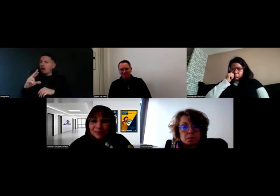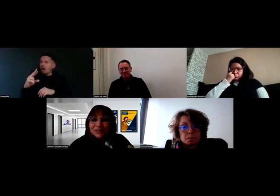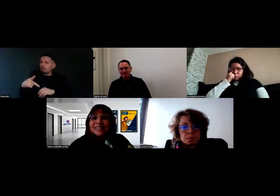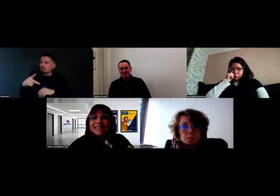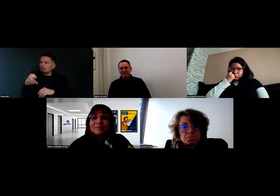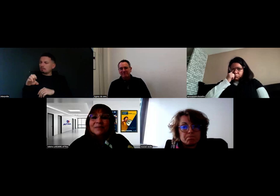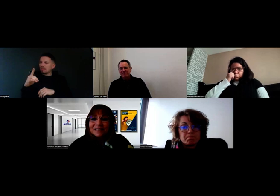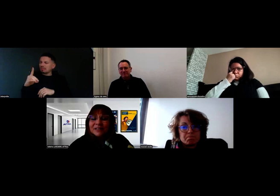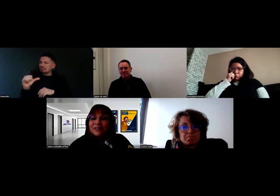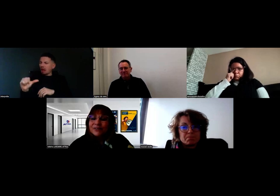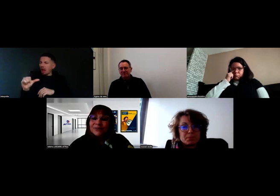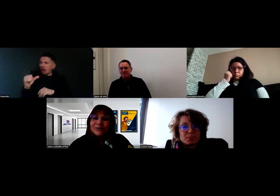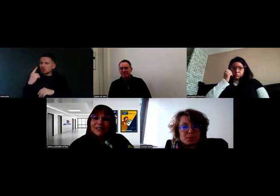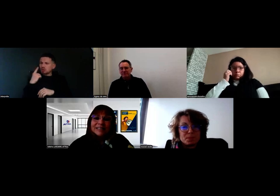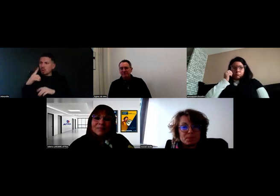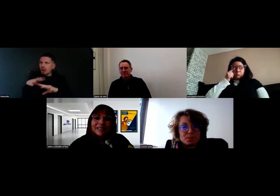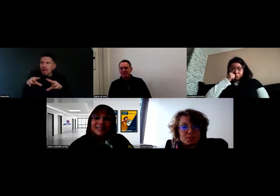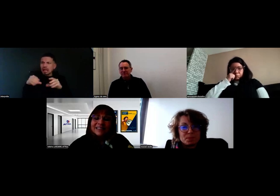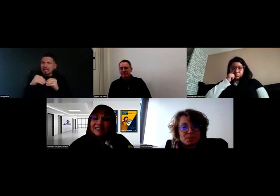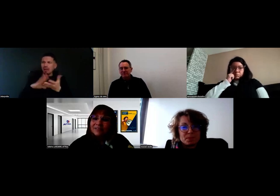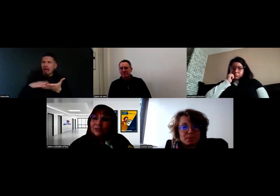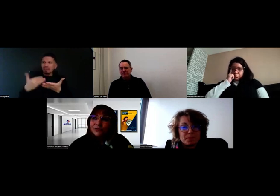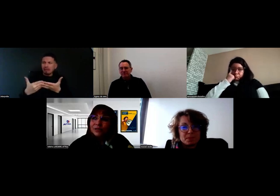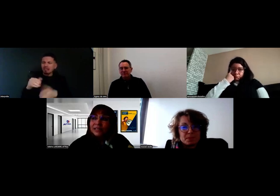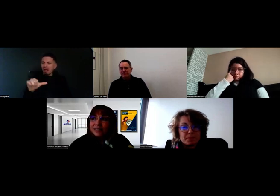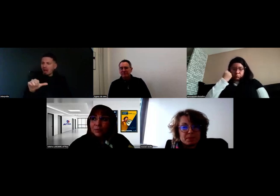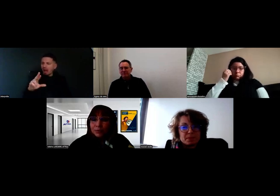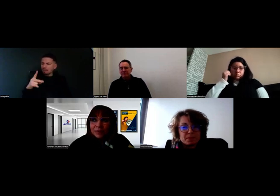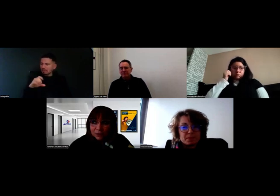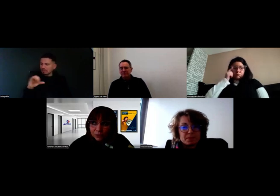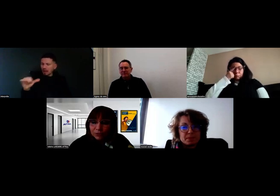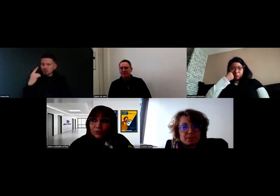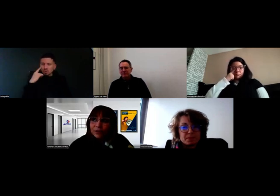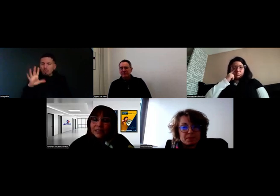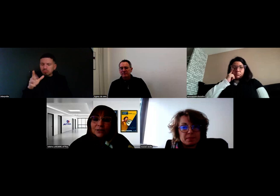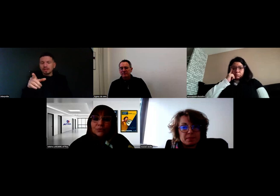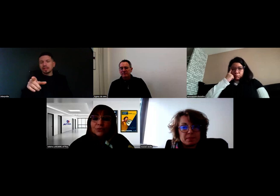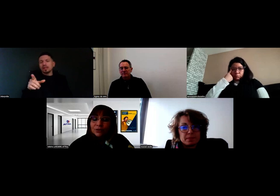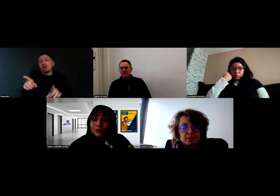il me semble que c'est cette équipe-là d'interprètes qui étaient avec nous. Et puis, bien sûr, la direction du centre,